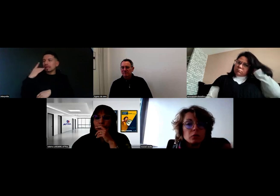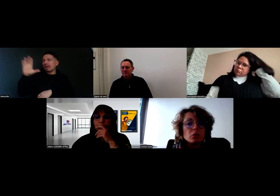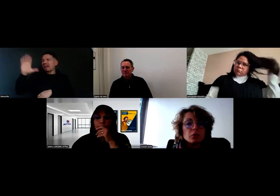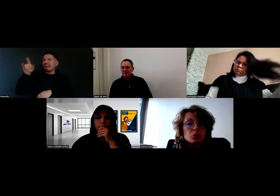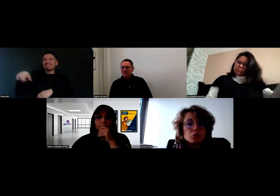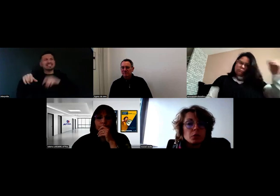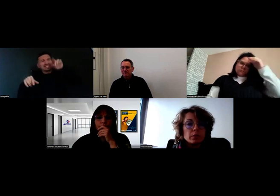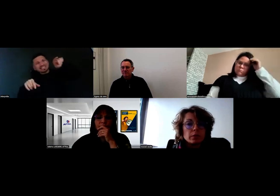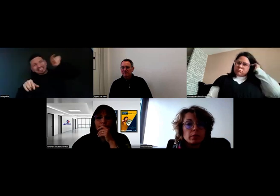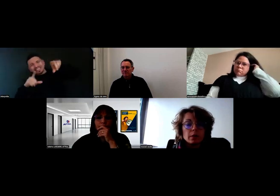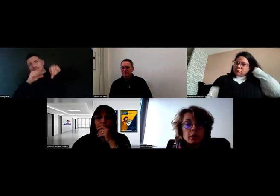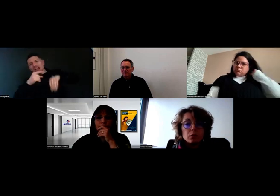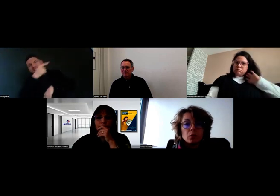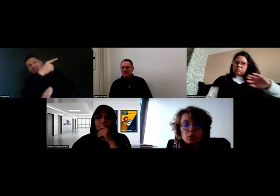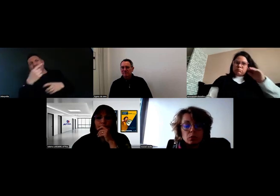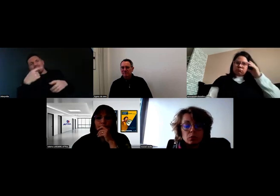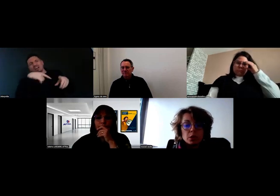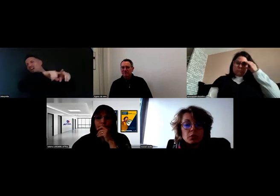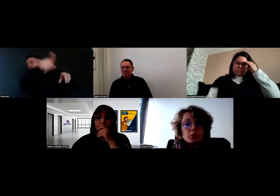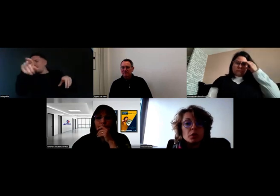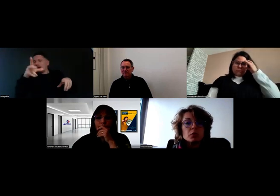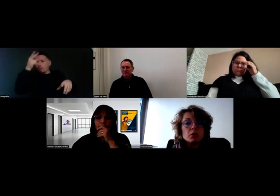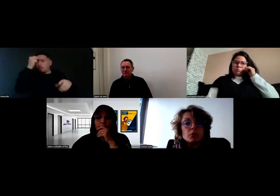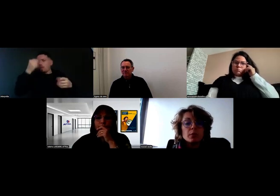Nous, on le fait aujourd'hui, donc le client va pouvoir aussi le faire.